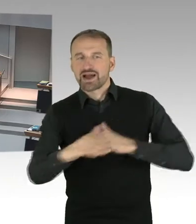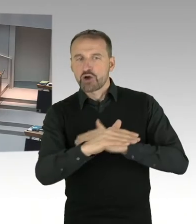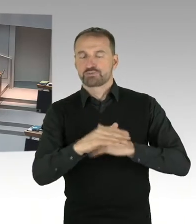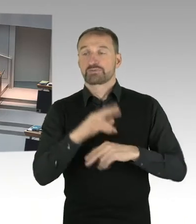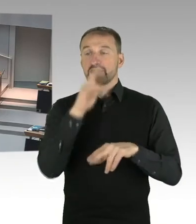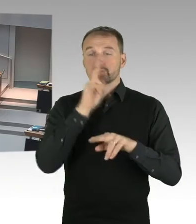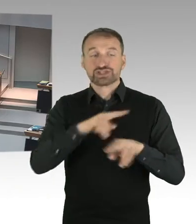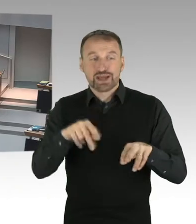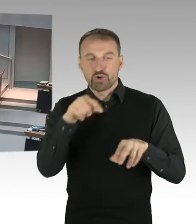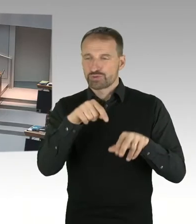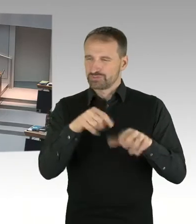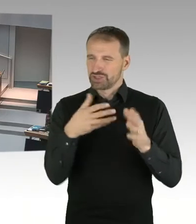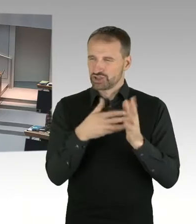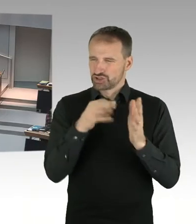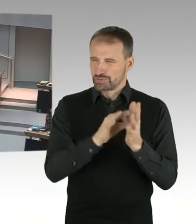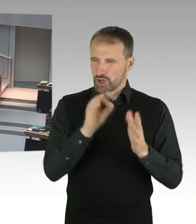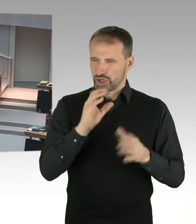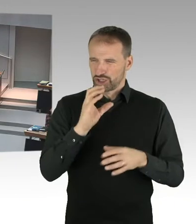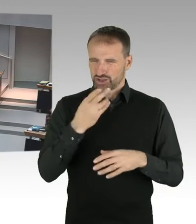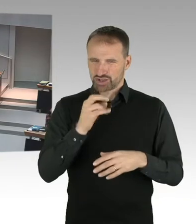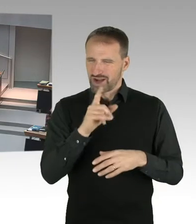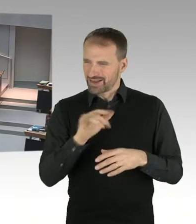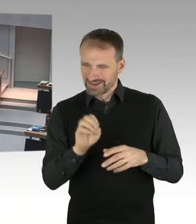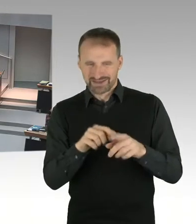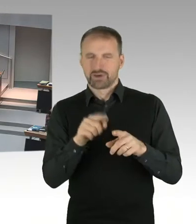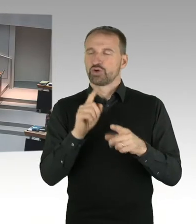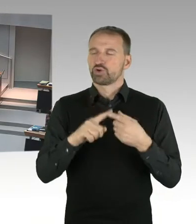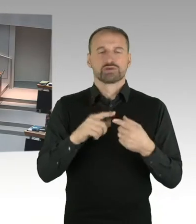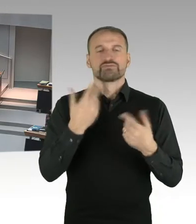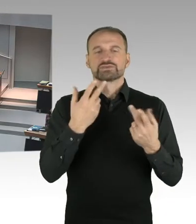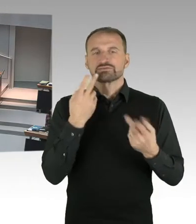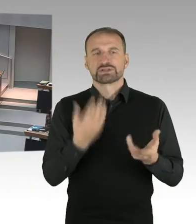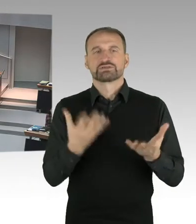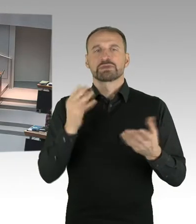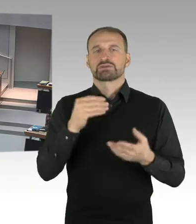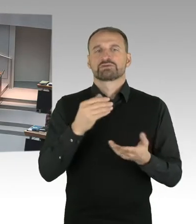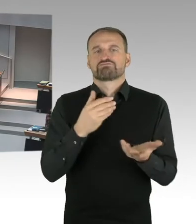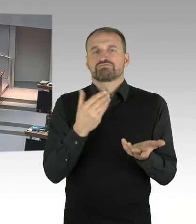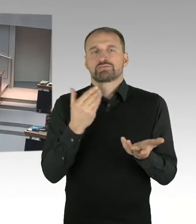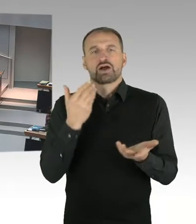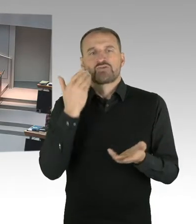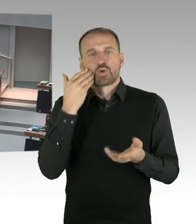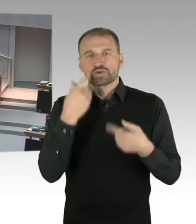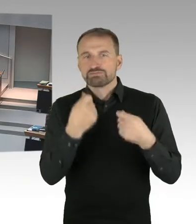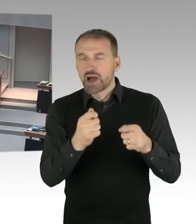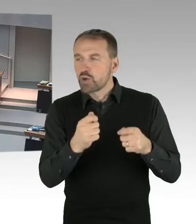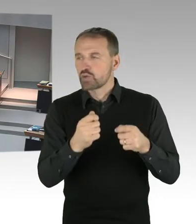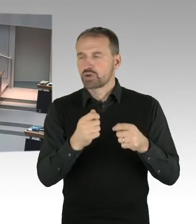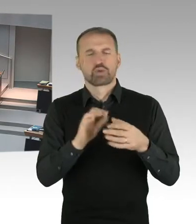(Präsidium) Vielen Dank, dann hat die zweite Nachfrage der Kollege Buchholz, von der SPD Fraktion, Bitteschön. (Sprecherwechsel) Vielen Dank Herr Präsident.